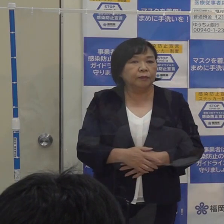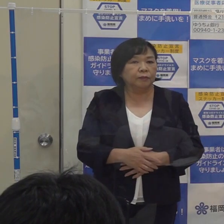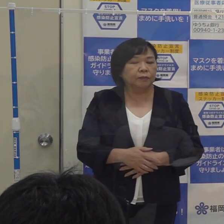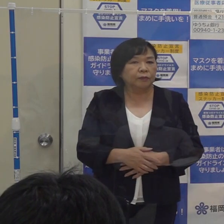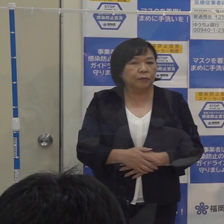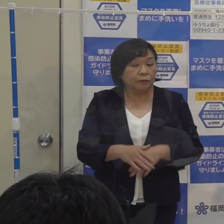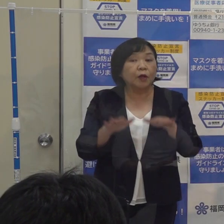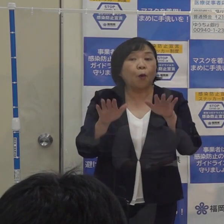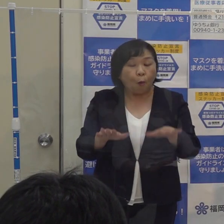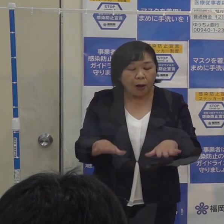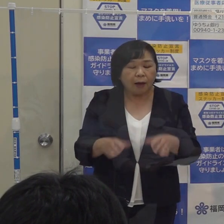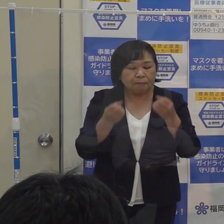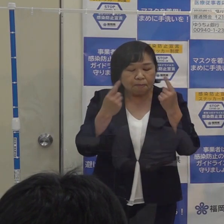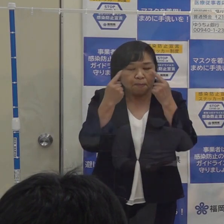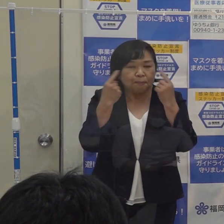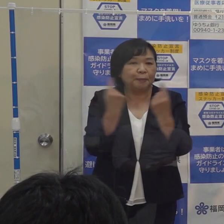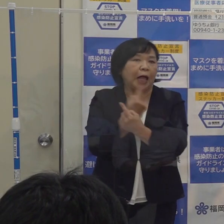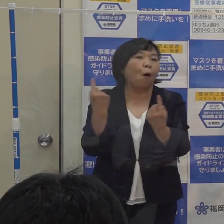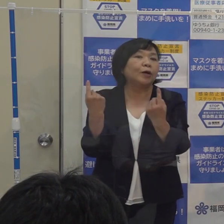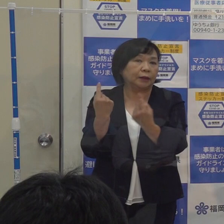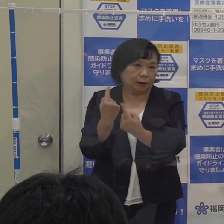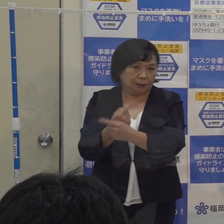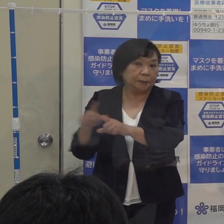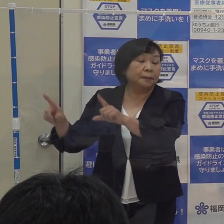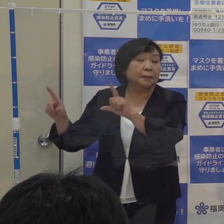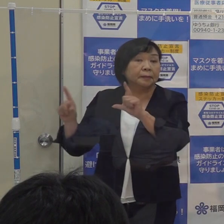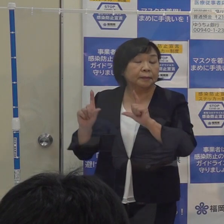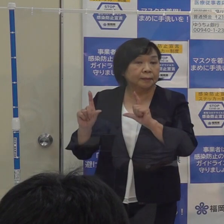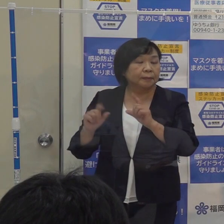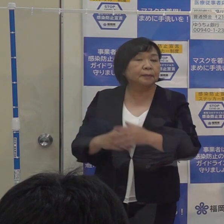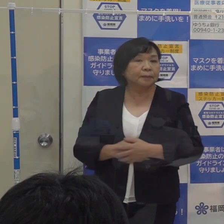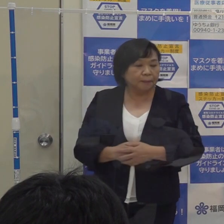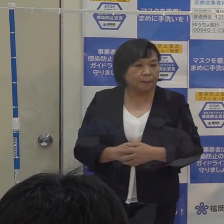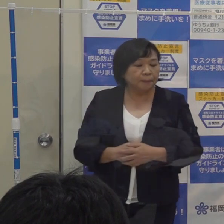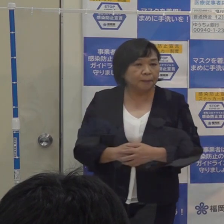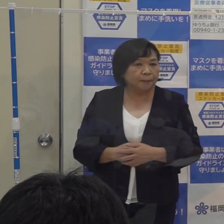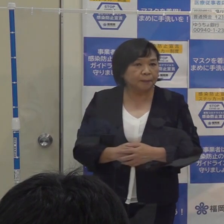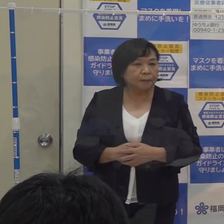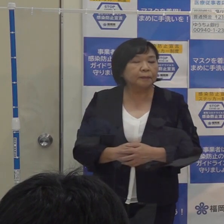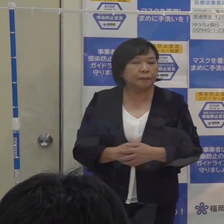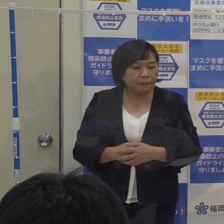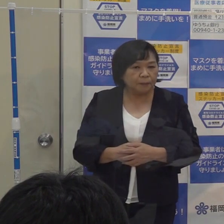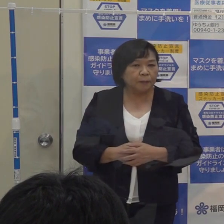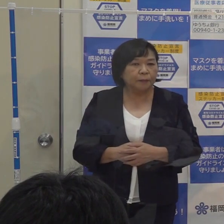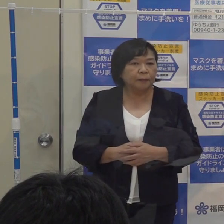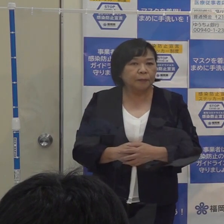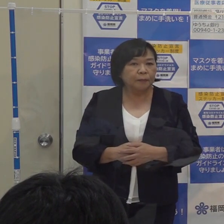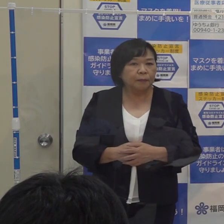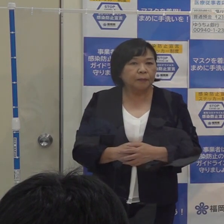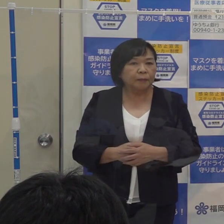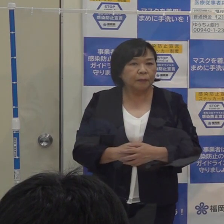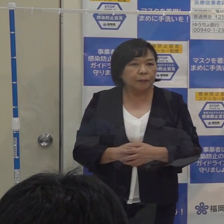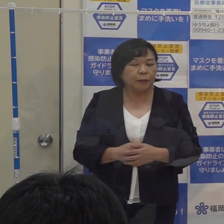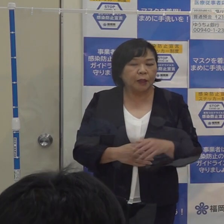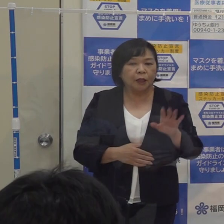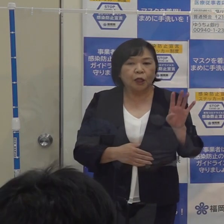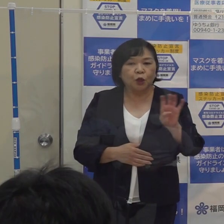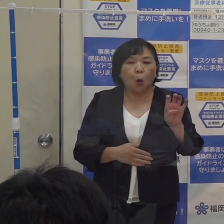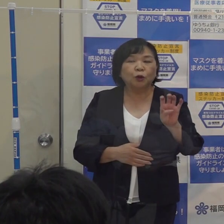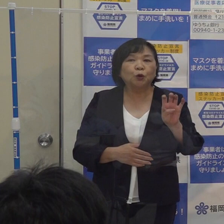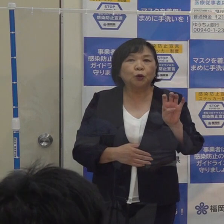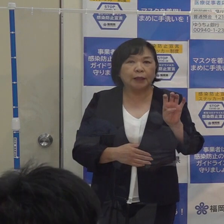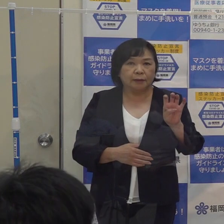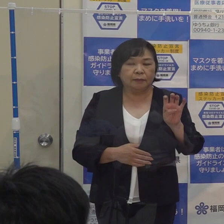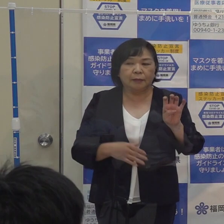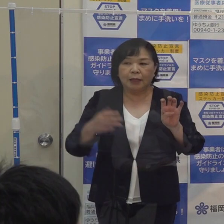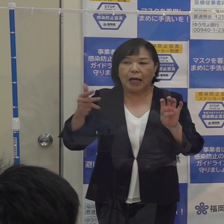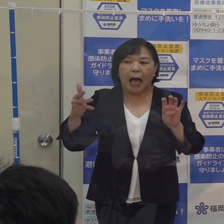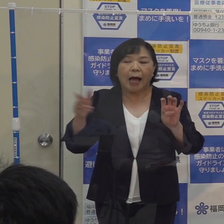今回 先ほどの本部で解説をしておりましたとおり ３日移動平均を８人から４０人にすることについては